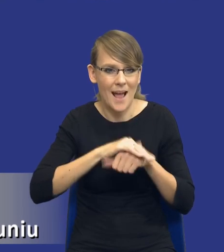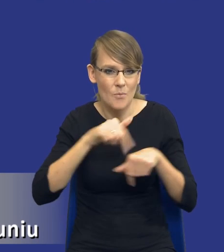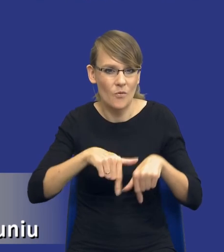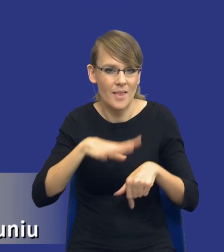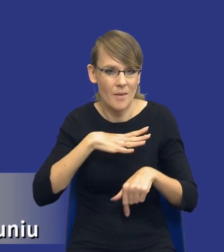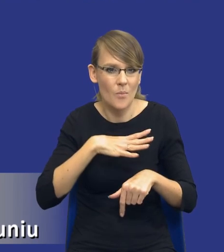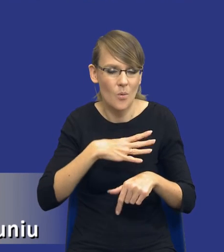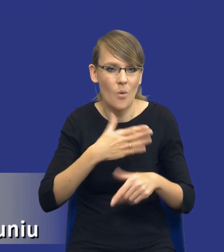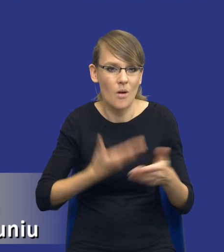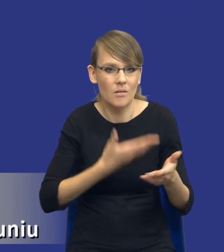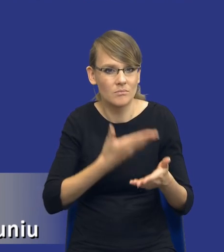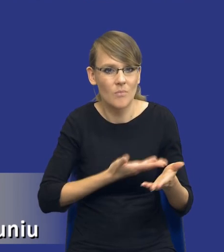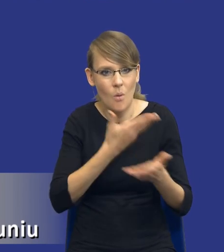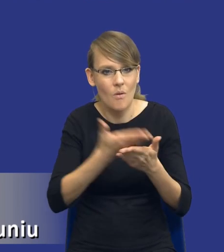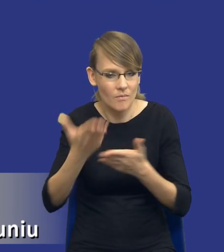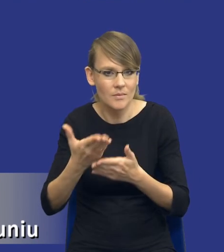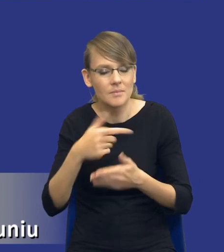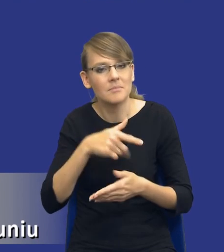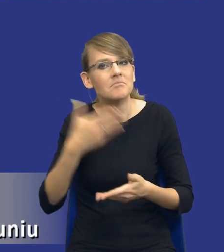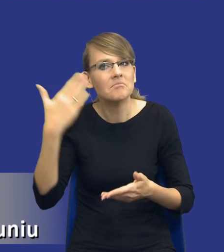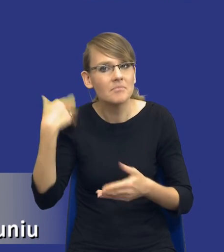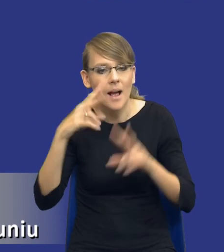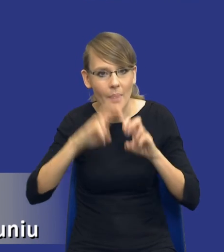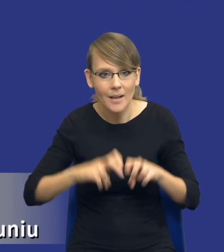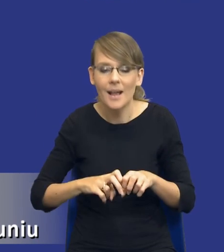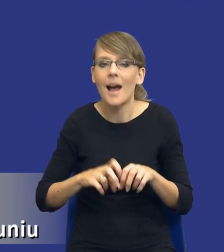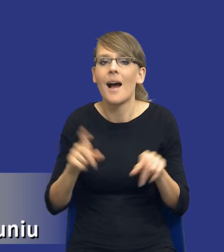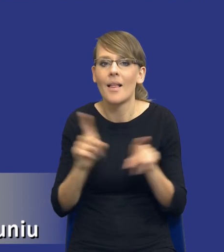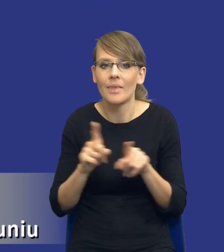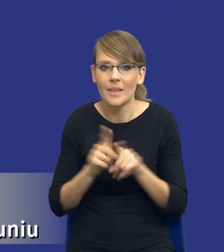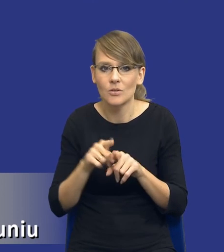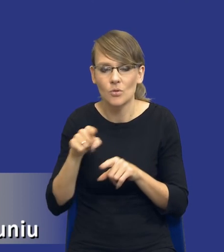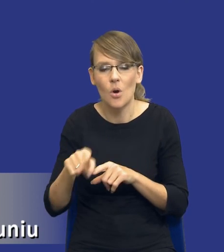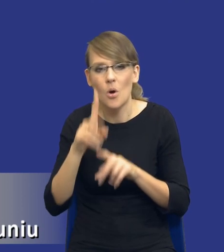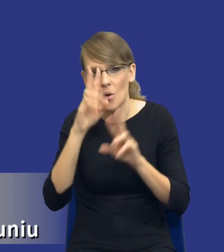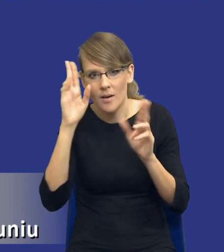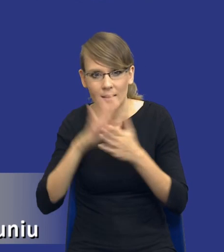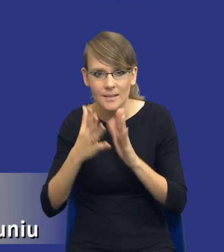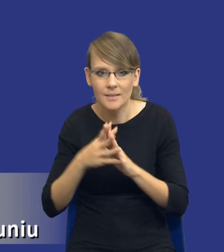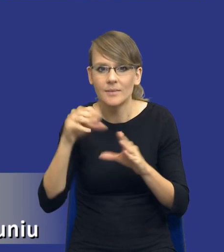Ale z drugiej strony istotnym elementem analizy tego rozeznania, przepraszam, rynku są wstępne konsultacje